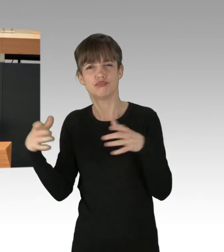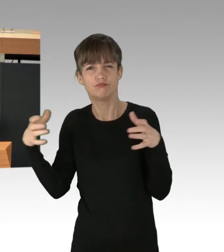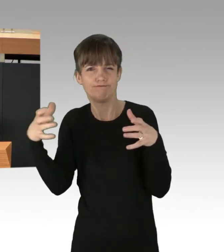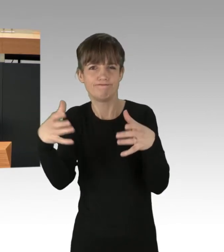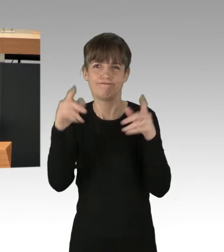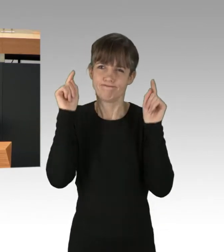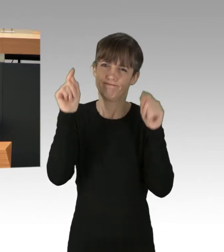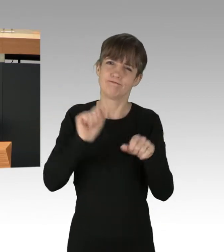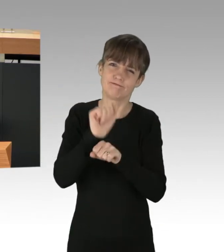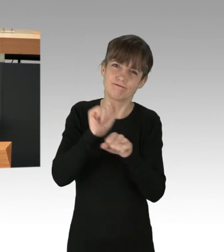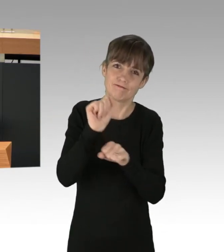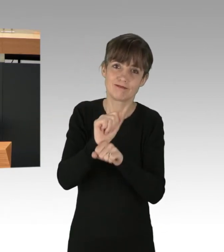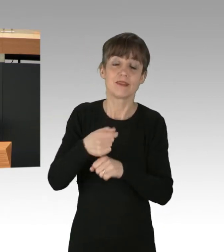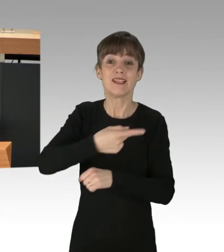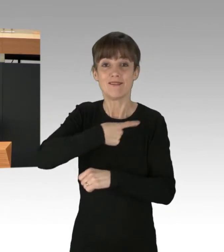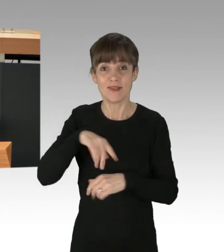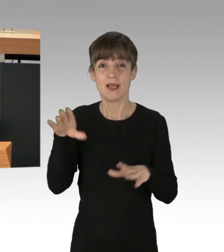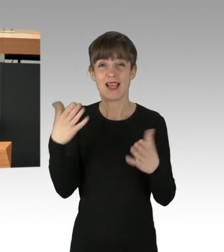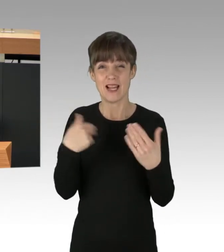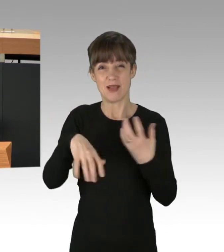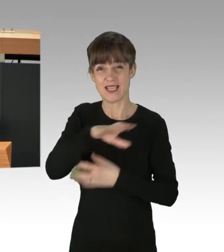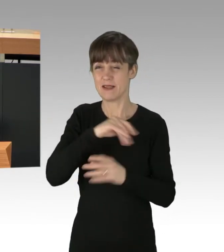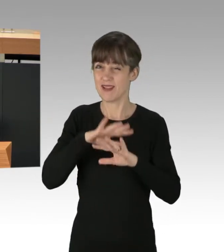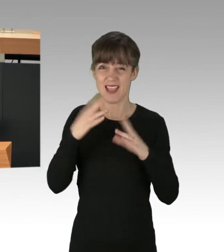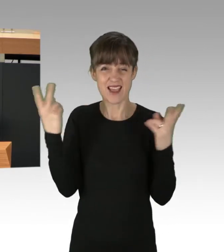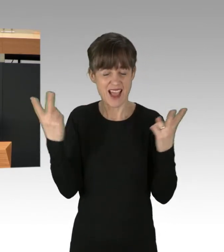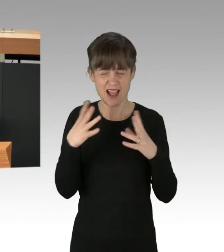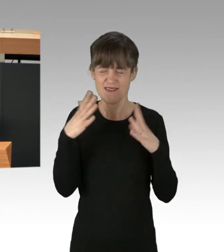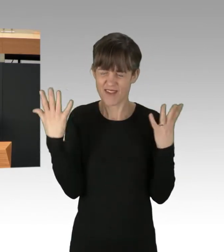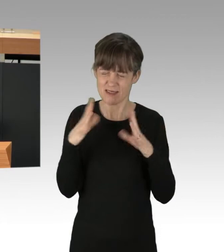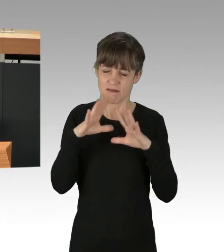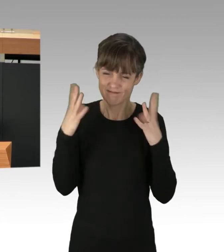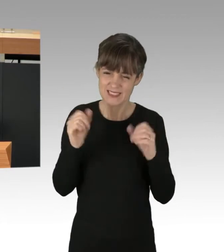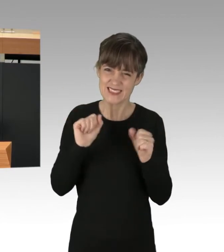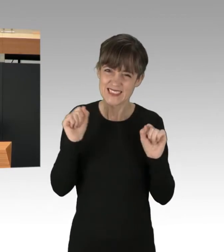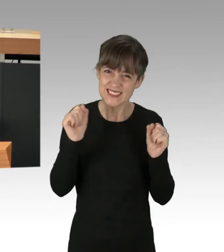Wir werden die Klimakrise mit allen möglichen Mitteln bekämpfen.